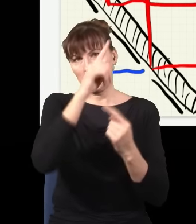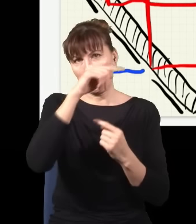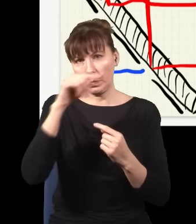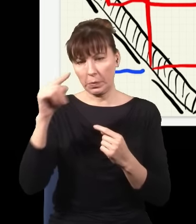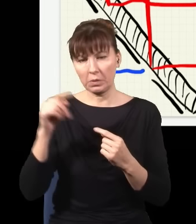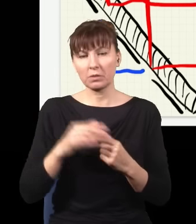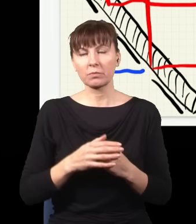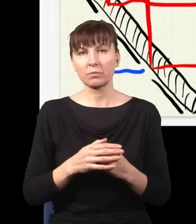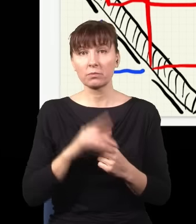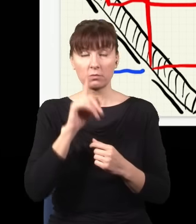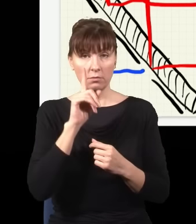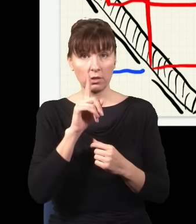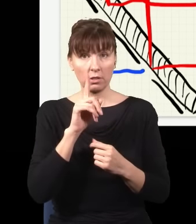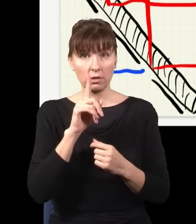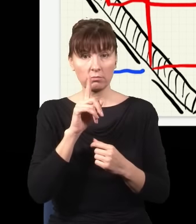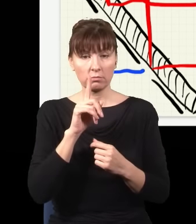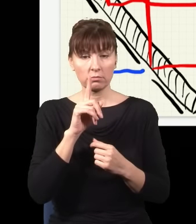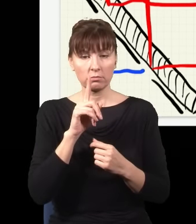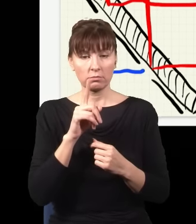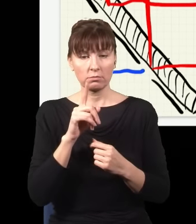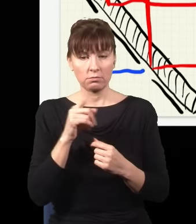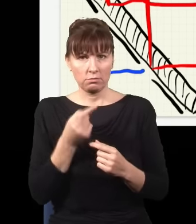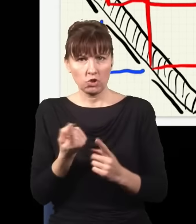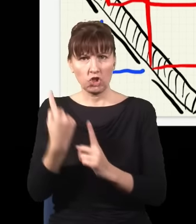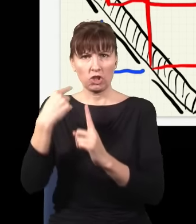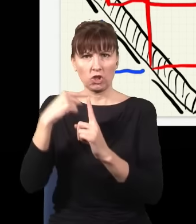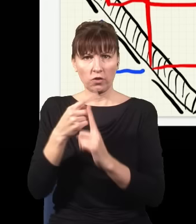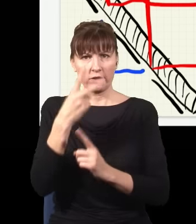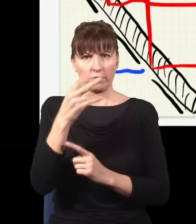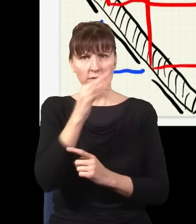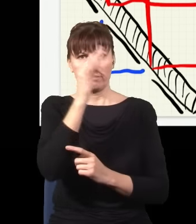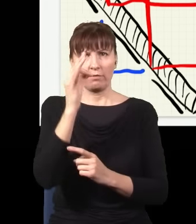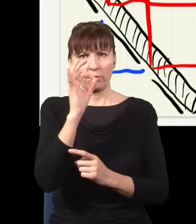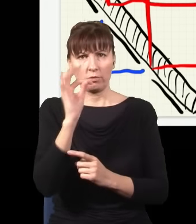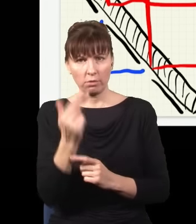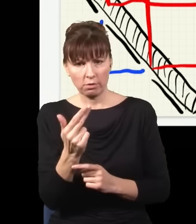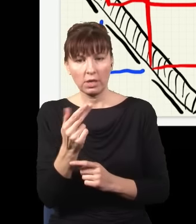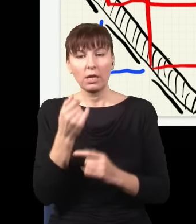Ale z drugiej strony mam tutaj te dodatkowe dwa fotony. Jakbym postawił tutaj detektory, tutaj, tutaj,